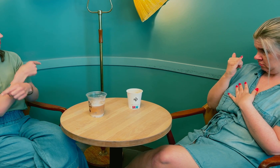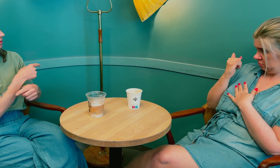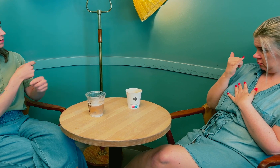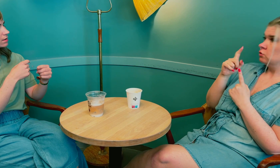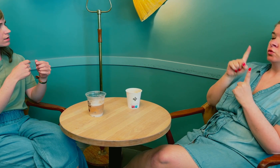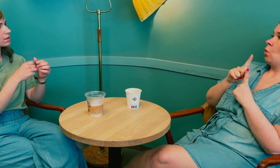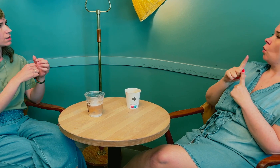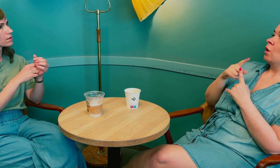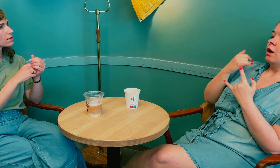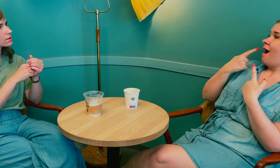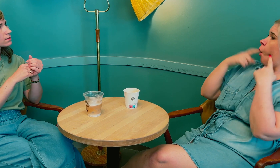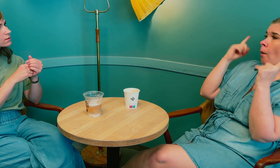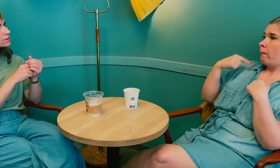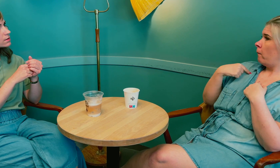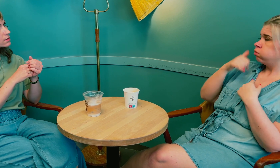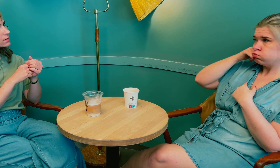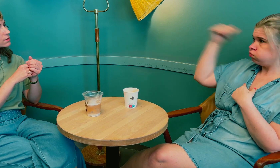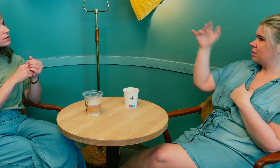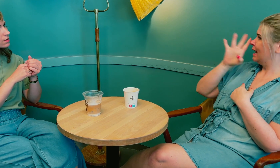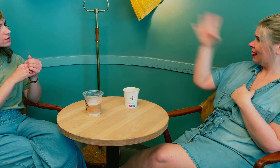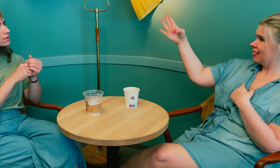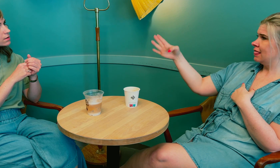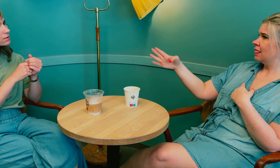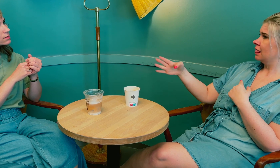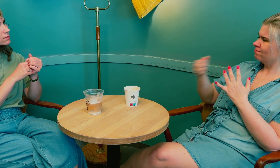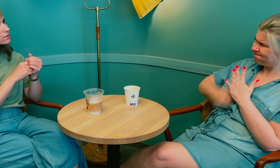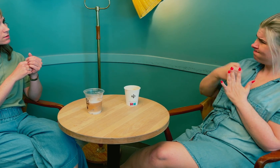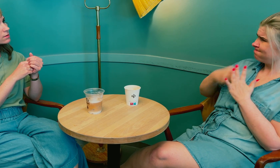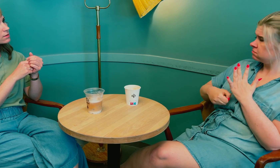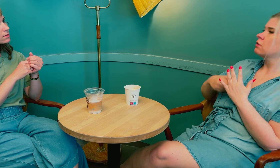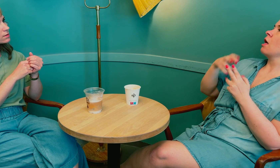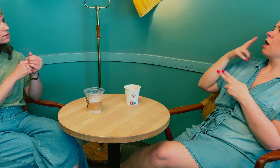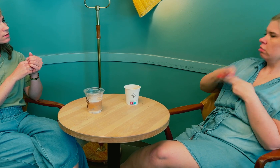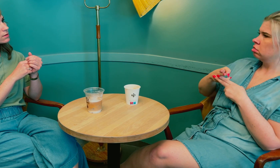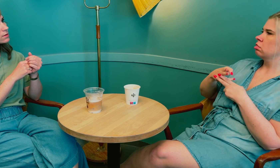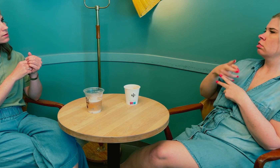Det henger ikke på greip. Ja. Så jeg ga ikke opp og ringte direkte til sykehuset.